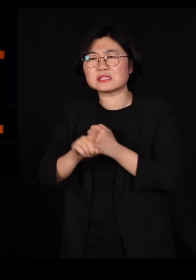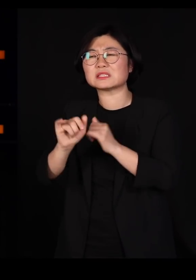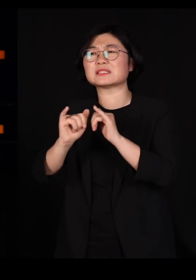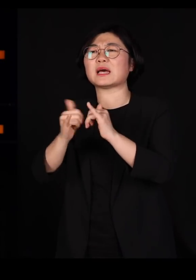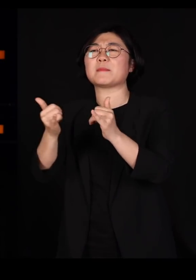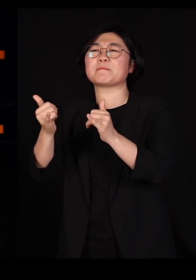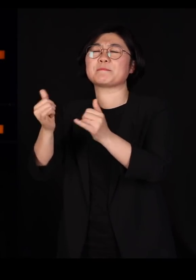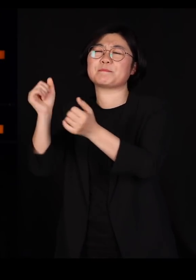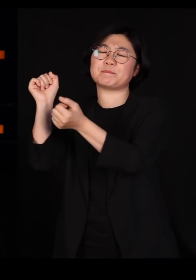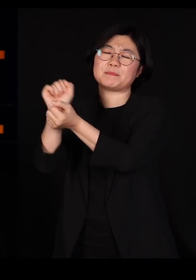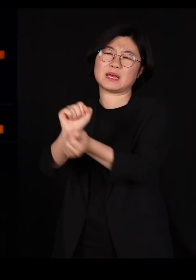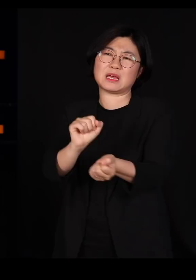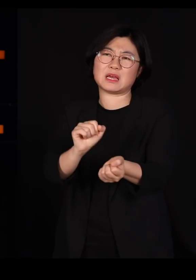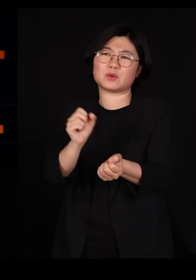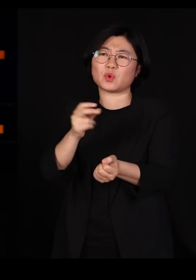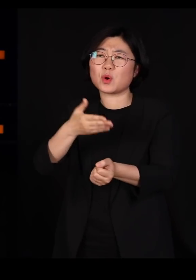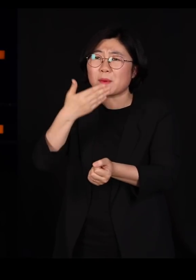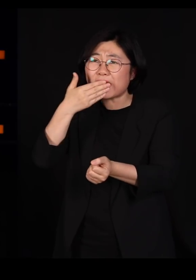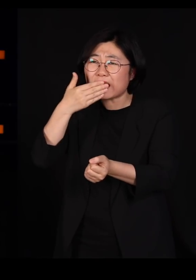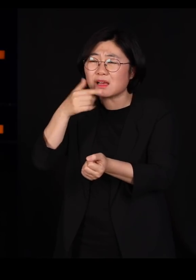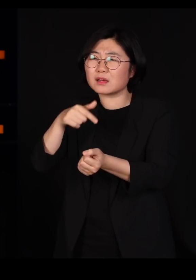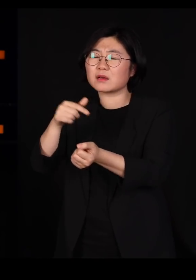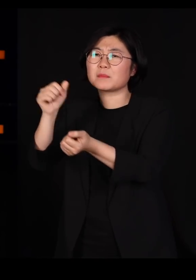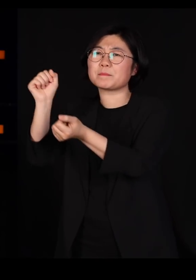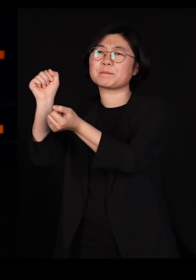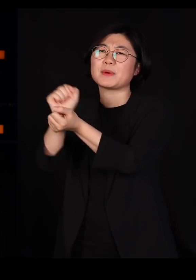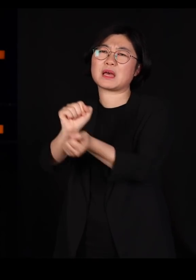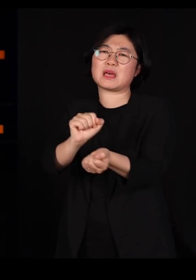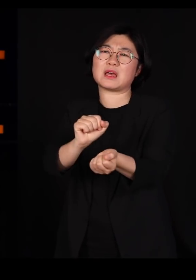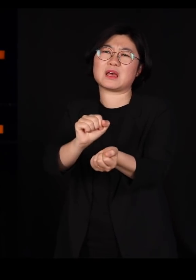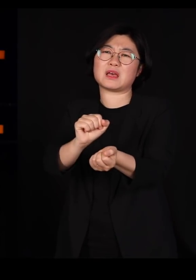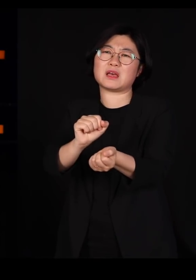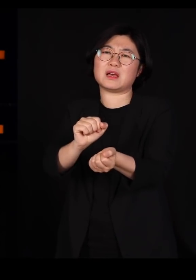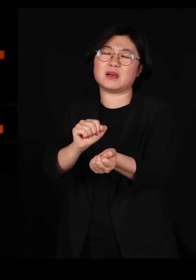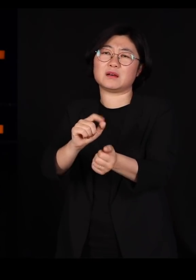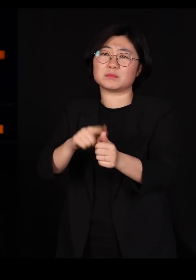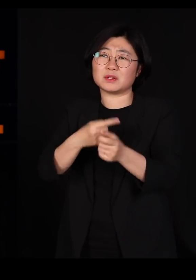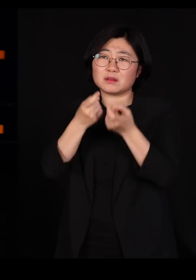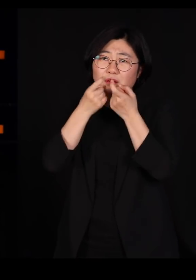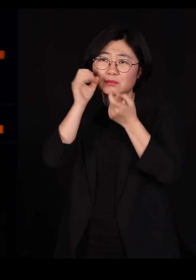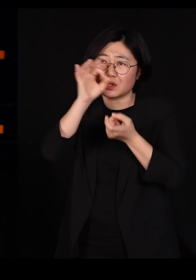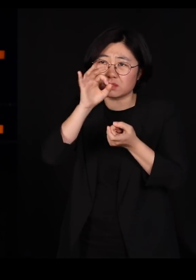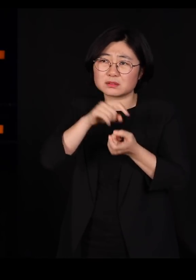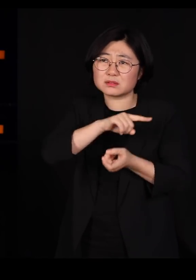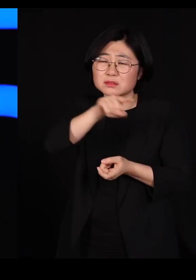사료가 옮긴 겁니다 멧돼지들이 오히려 우리한테 화를 내야 되는 입장인데